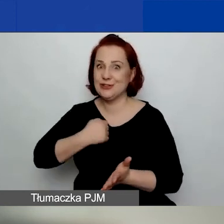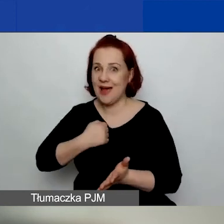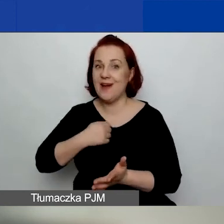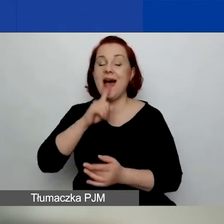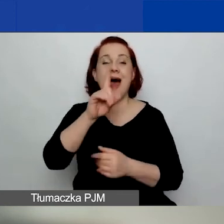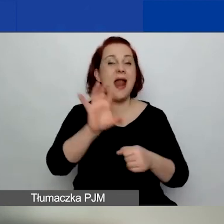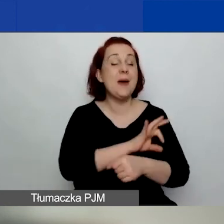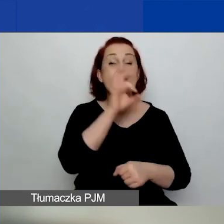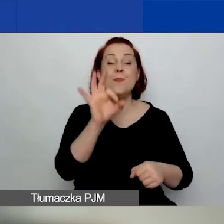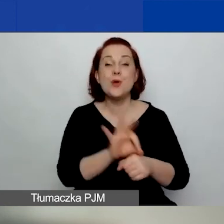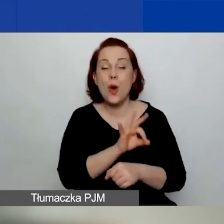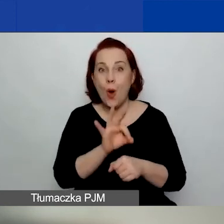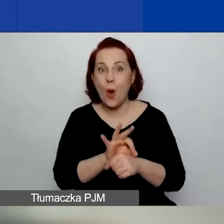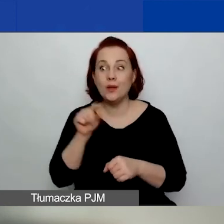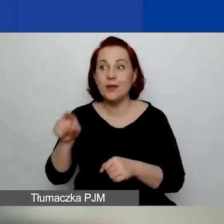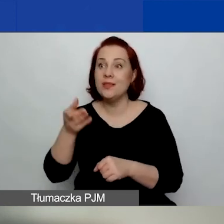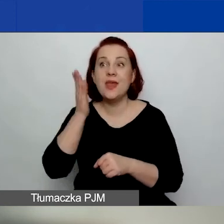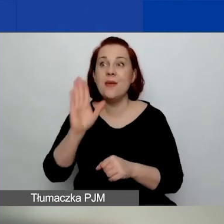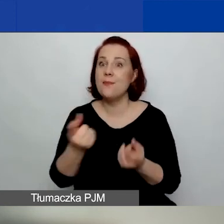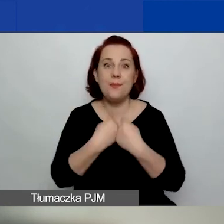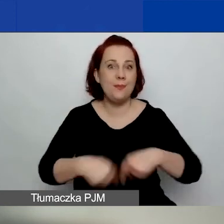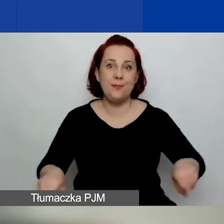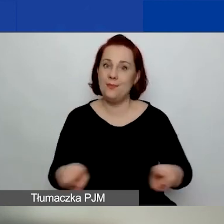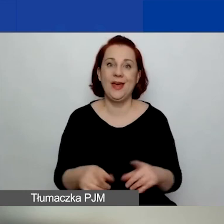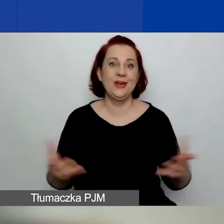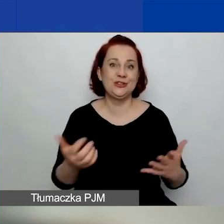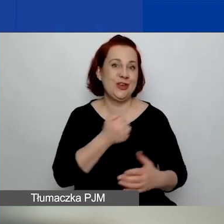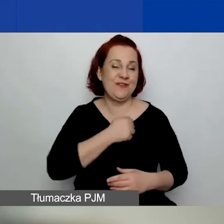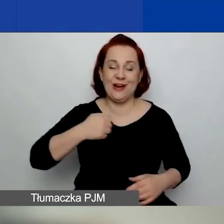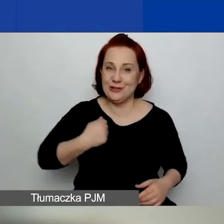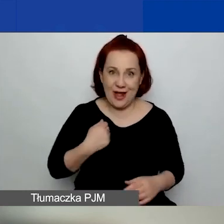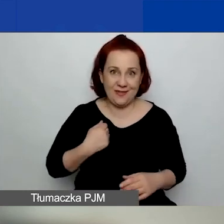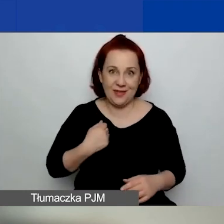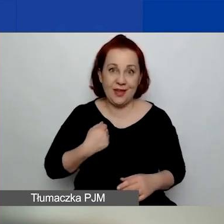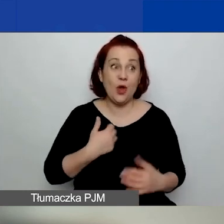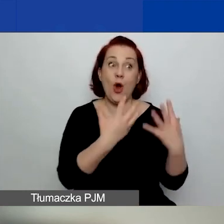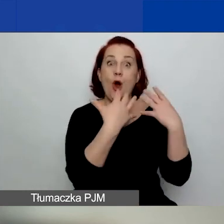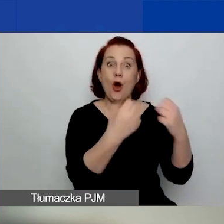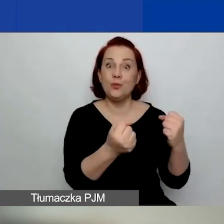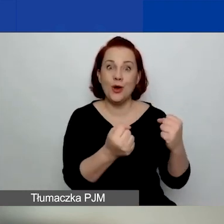który nie będzie realizowany w Warszawie i którego odbiorcy nie będą pochodzili z Warszawy.